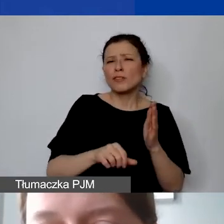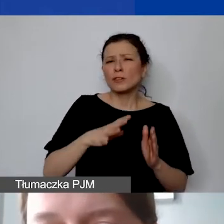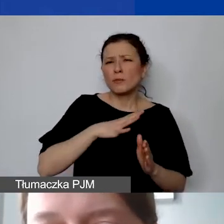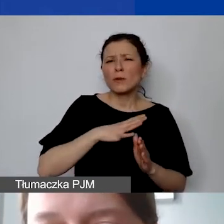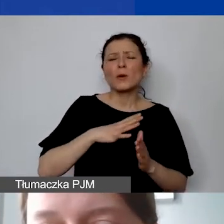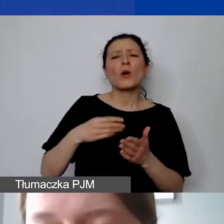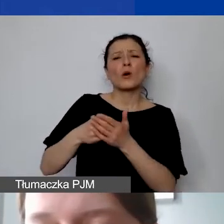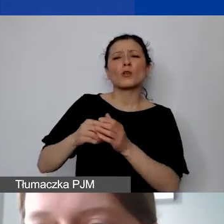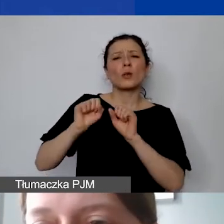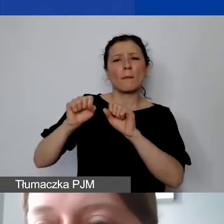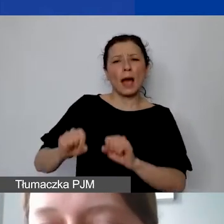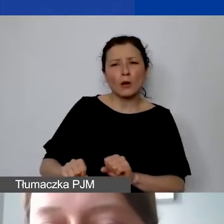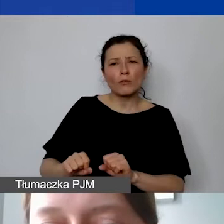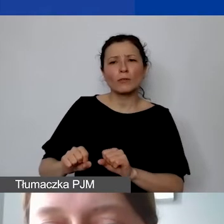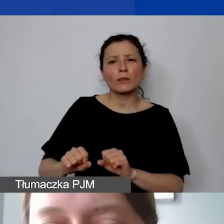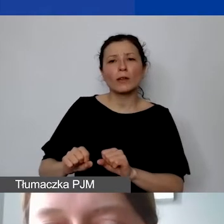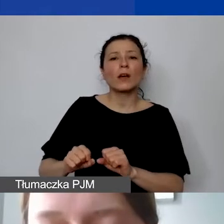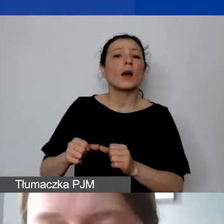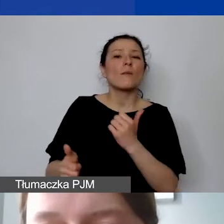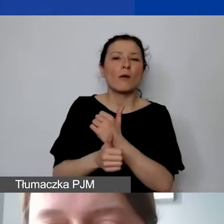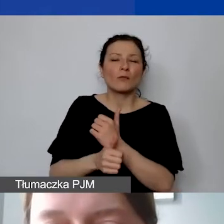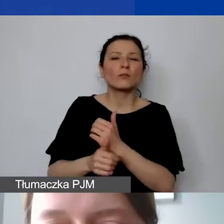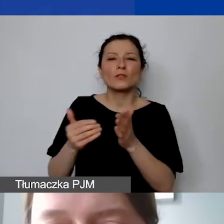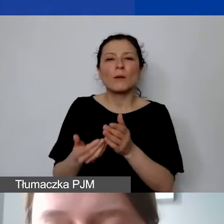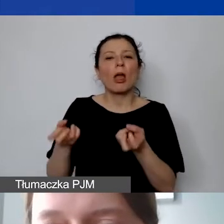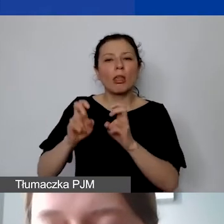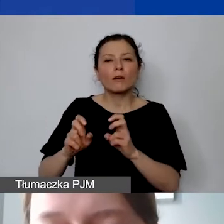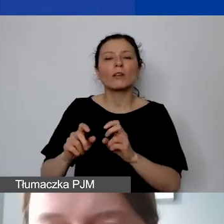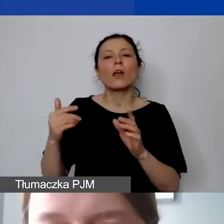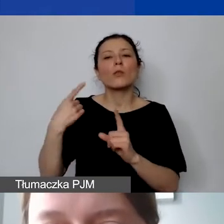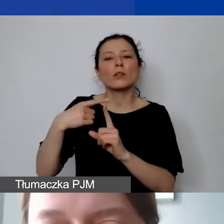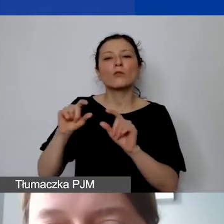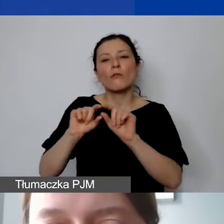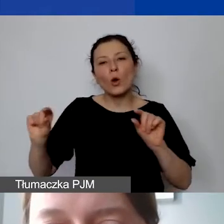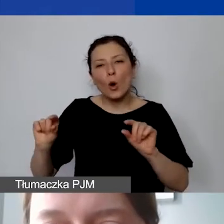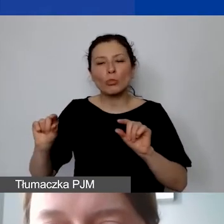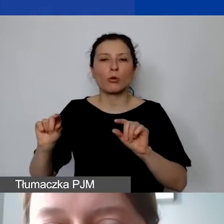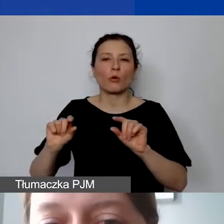związanych z wyodrębnieniem subkonta bankowego dla grantu.